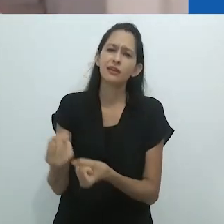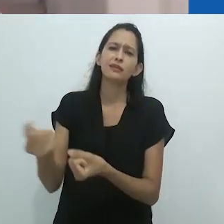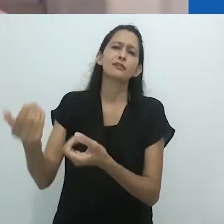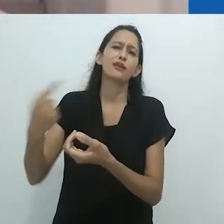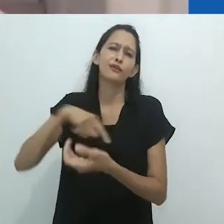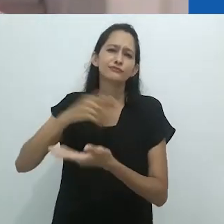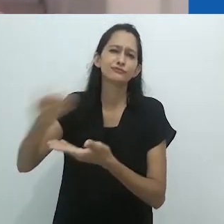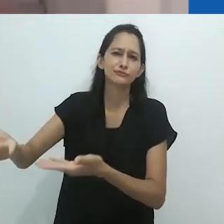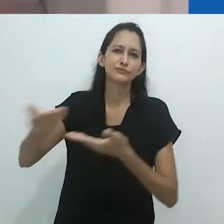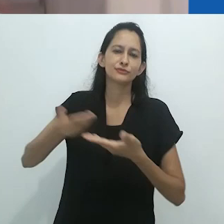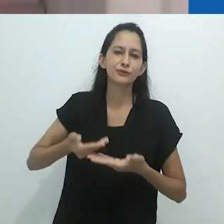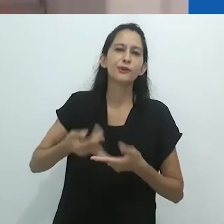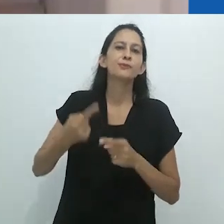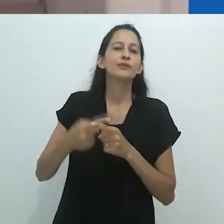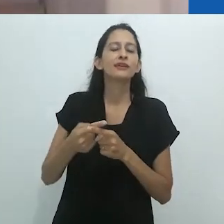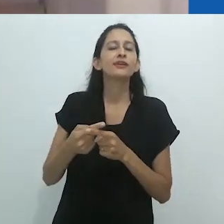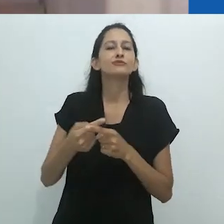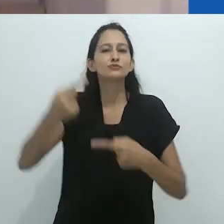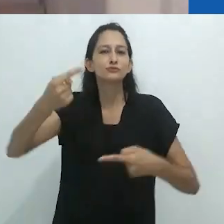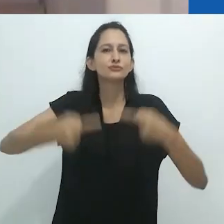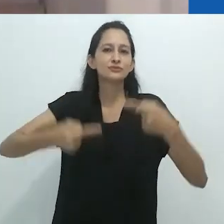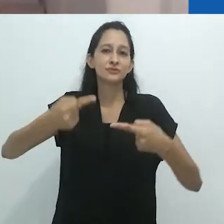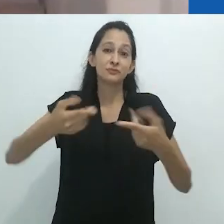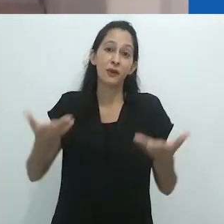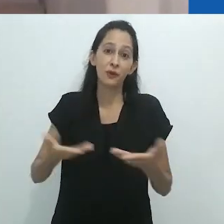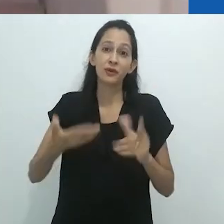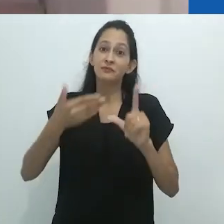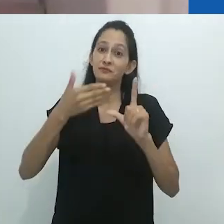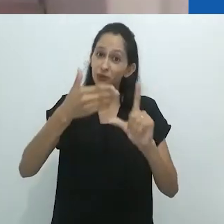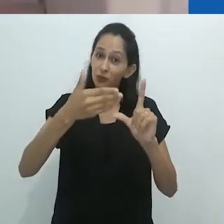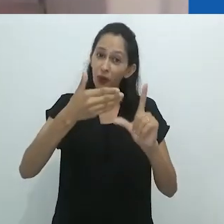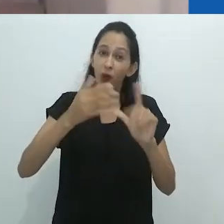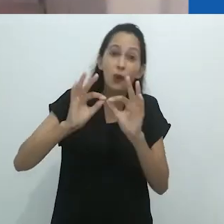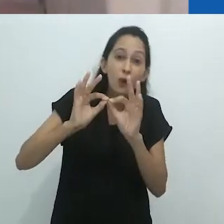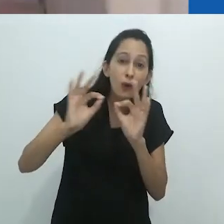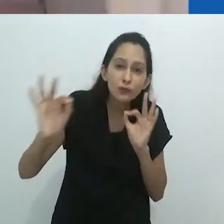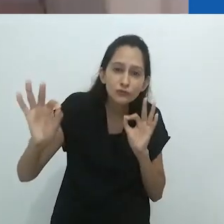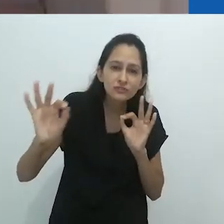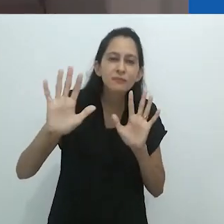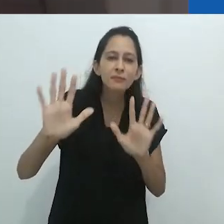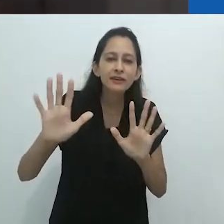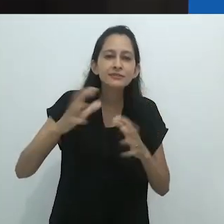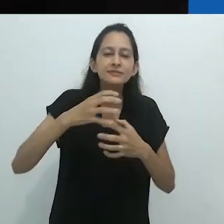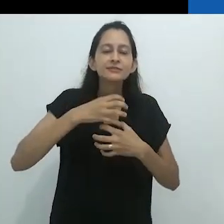Ainda que de longe, é verdadeiramente uma honra recebe-lo entre nós.